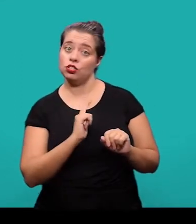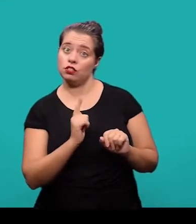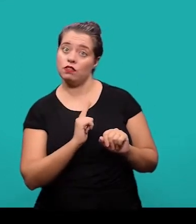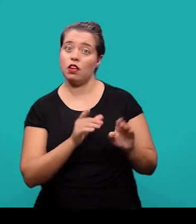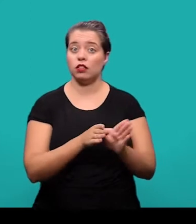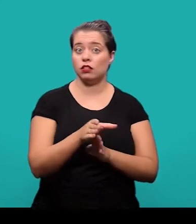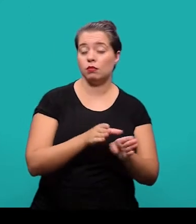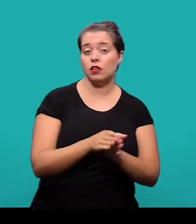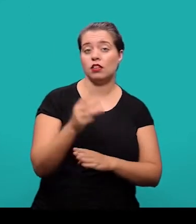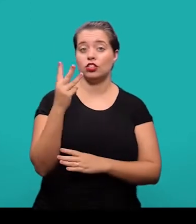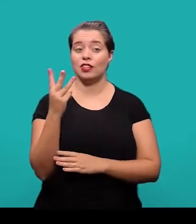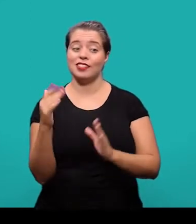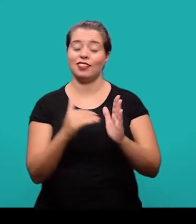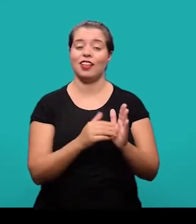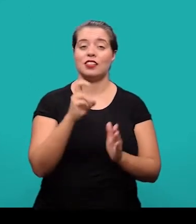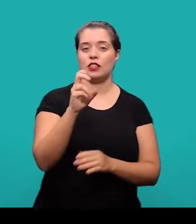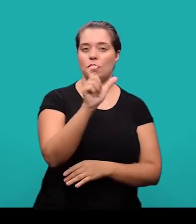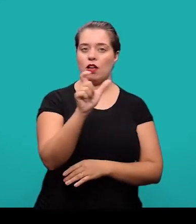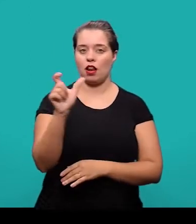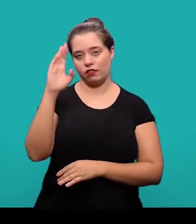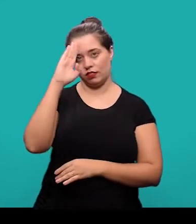E recomenda-se o uso de 3 a 5 palavras-chave.